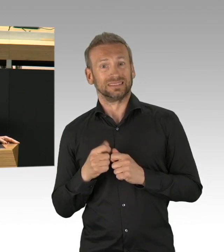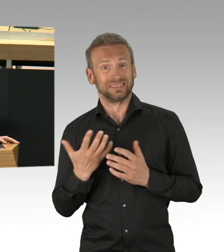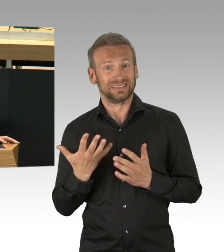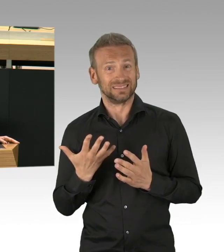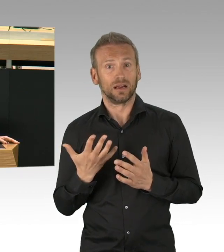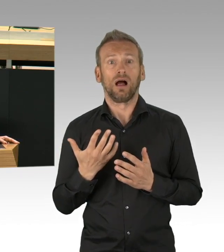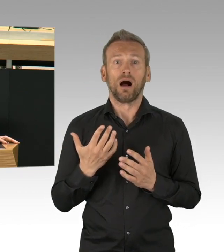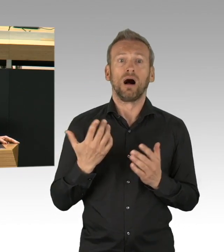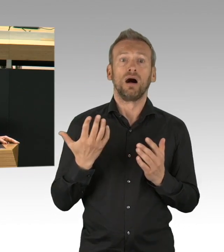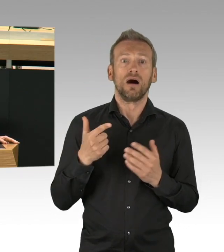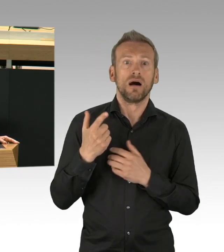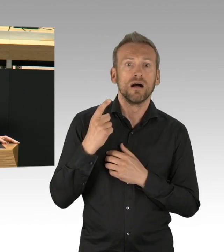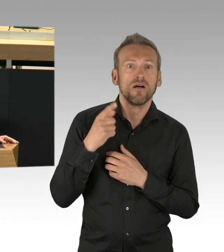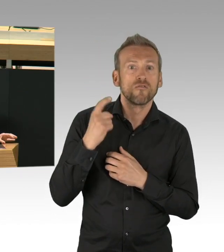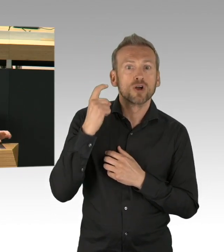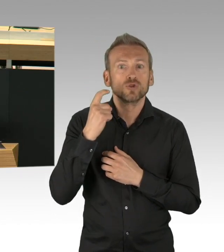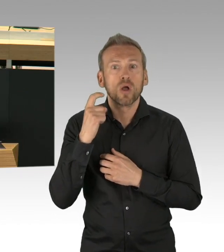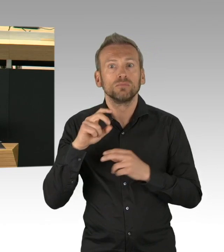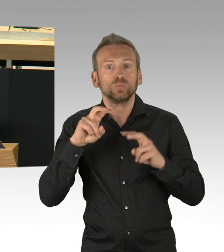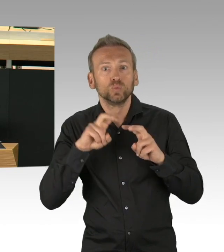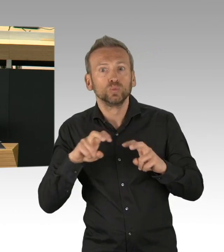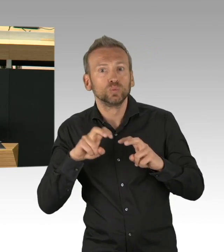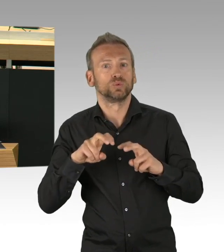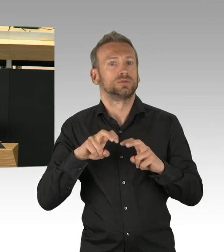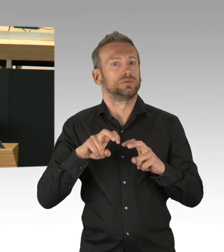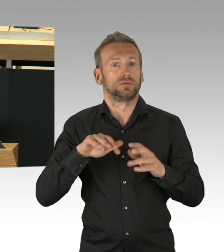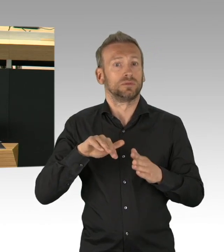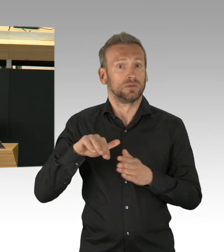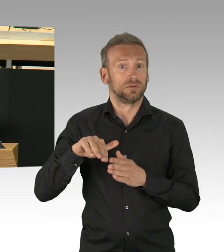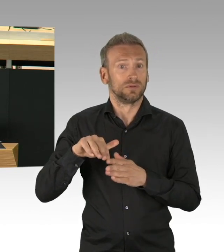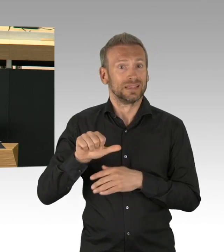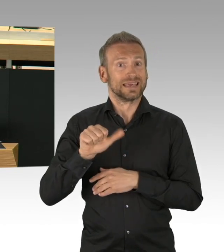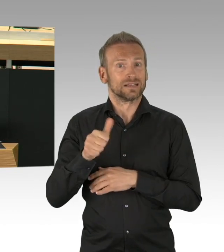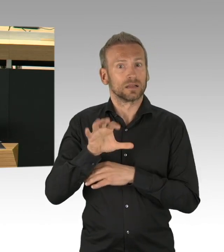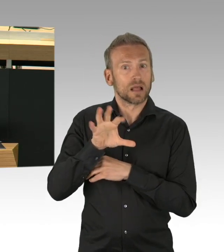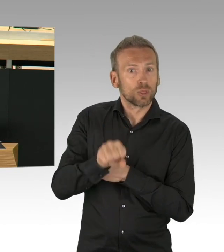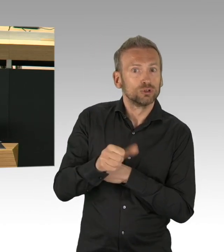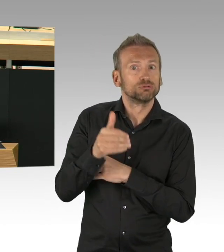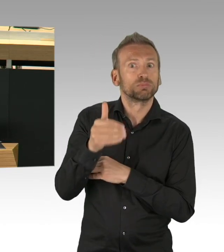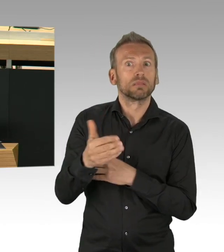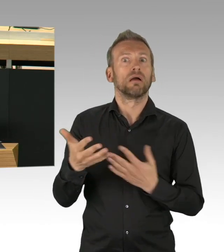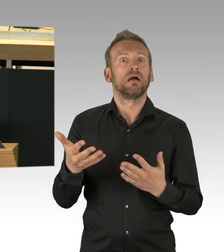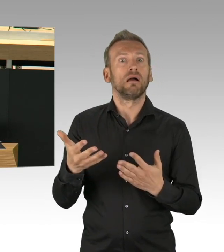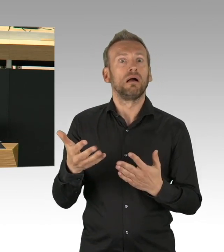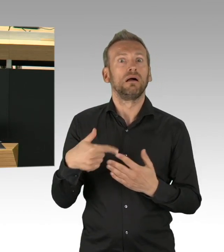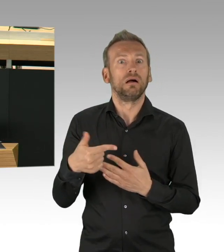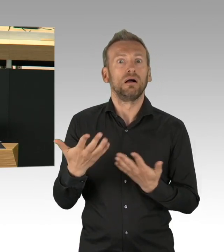Überhaupt verstärkt das Kontaktverbot die Probleme, mit denen Menschen vorher schon gekämpft haben. Alleinstehende werden einsamer,